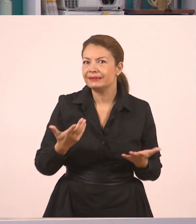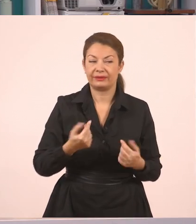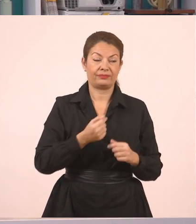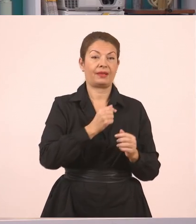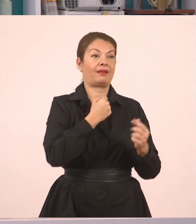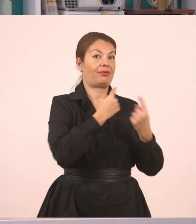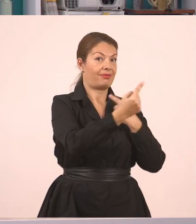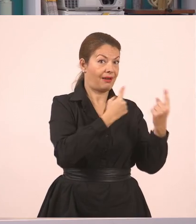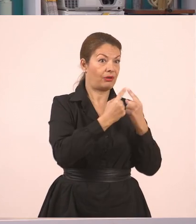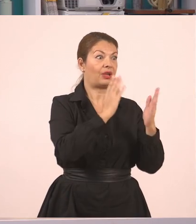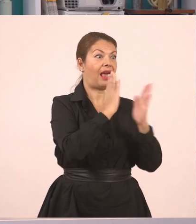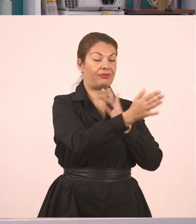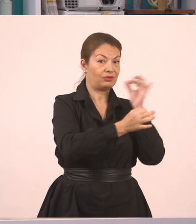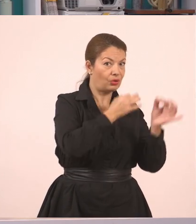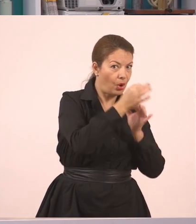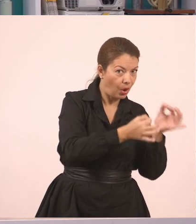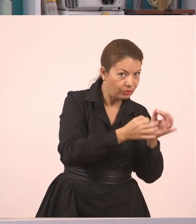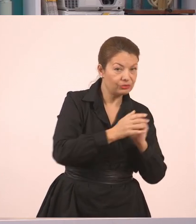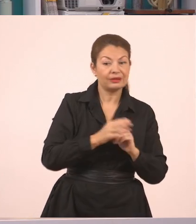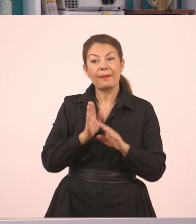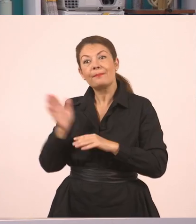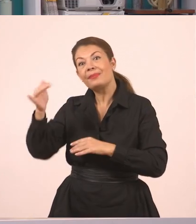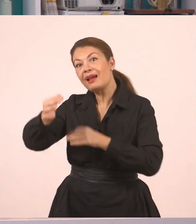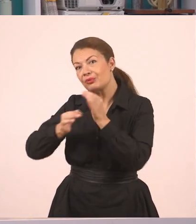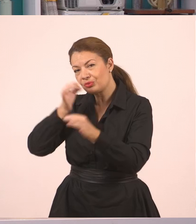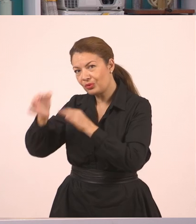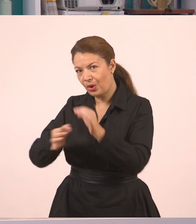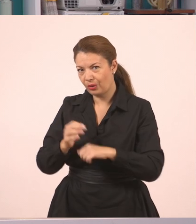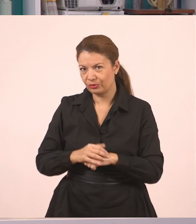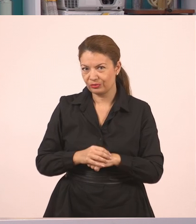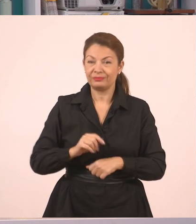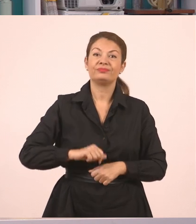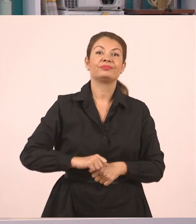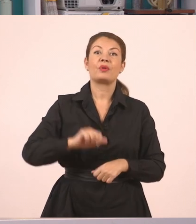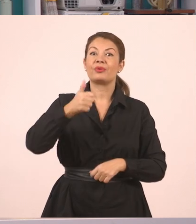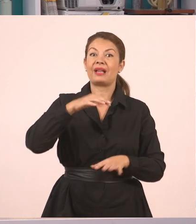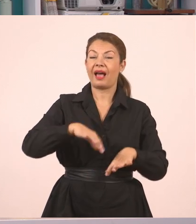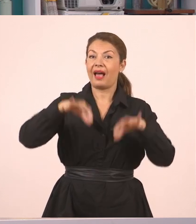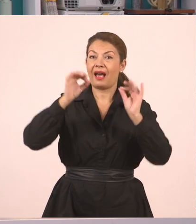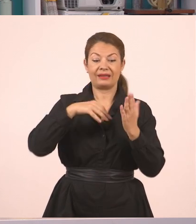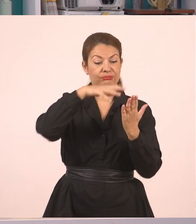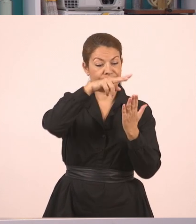Οπότε, παιδιά, ένα κείμενο, να απολαύσουμε λιγάκι την ανάγνωση, και ευθύς και πλάγιος λόγος.